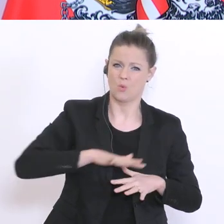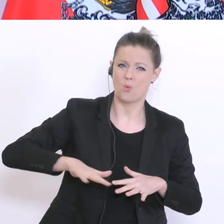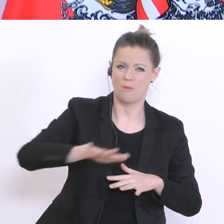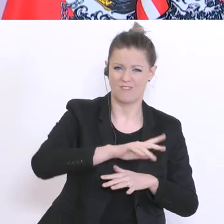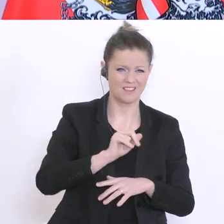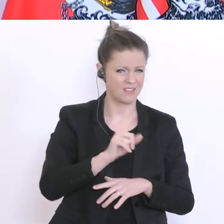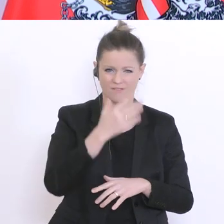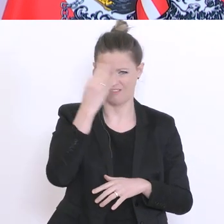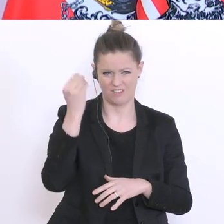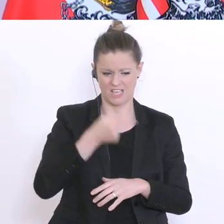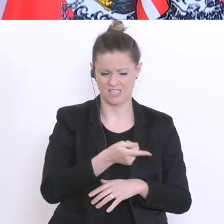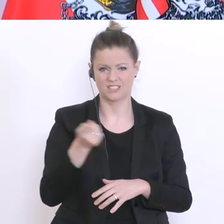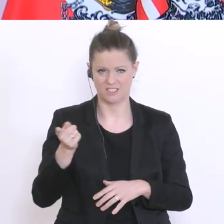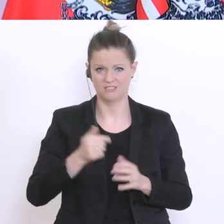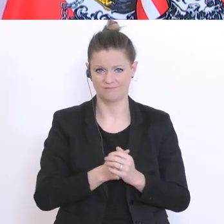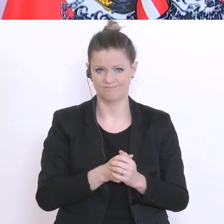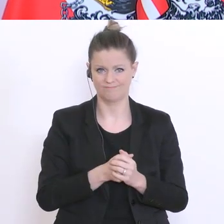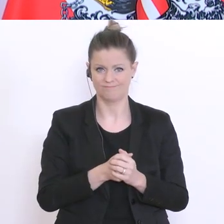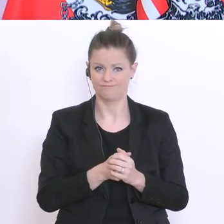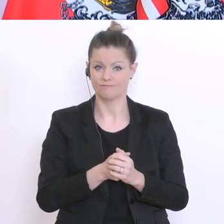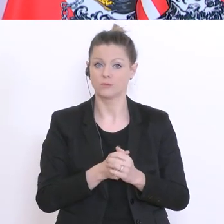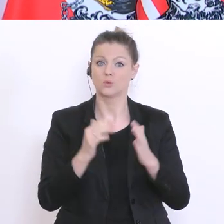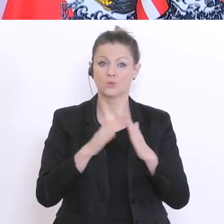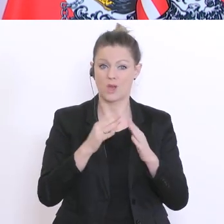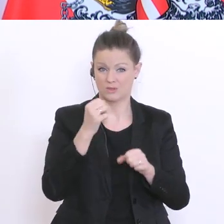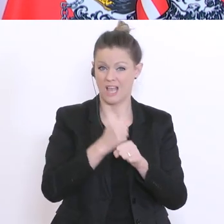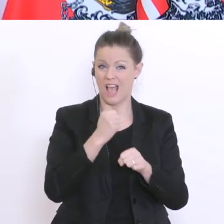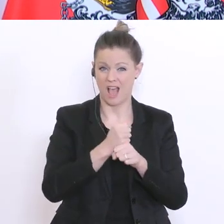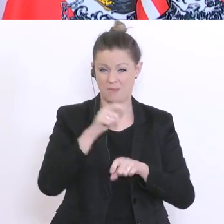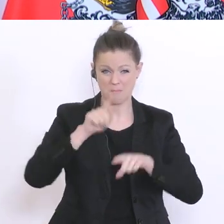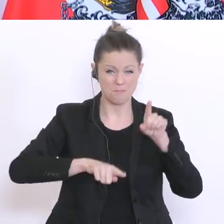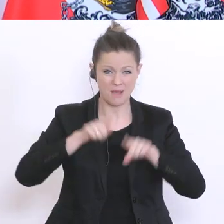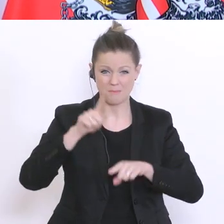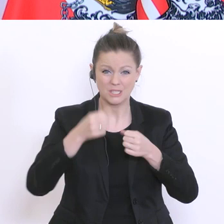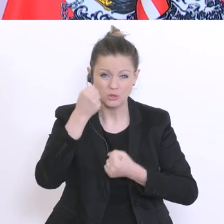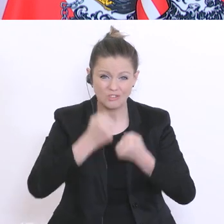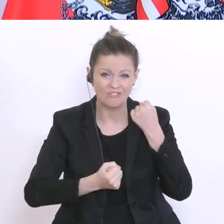Bei ihnen kann das Arbeiten zu Hause oft schwierig und belastend sein und vor einer möglichen